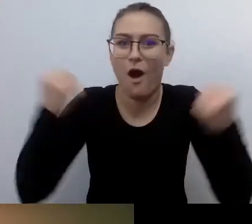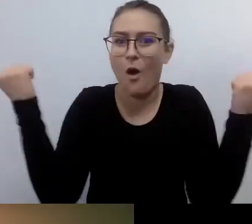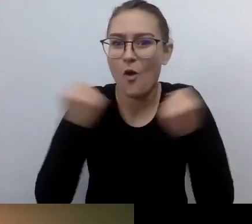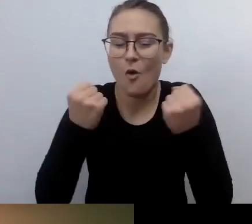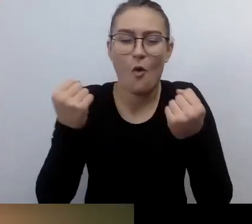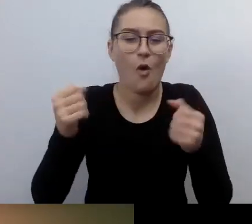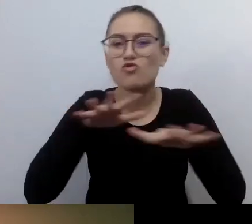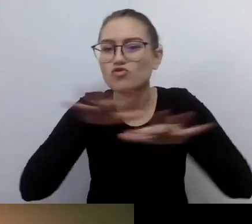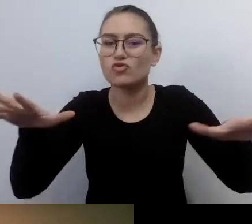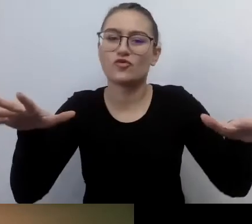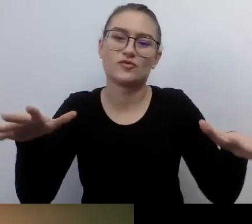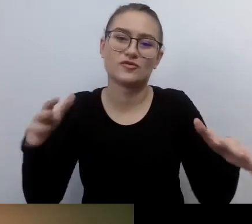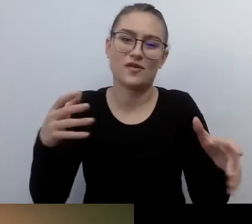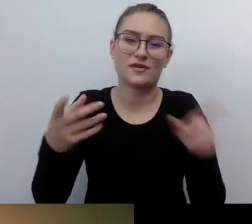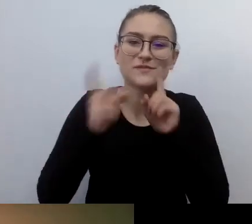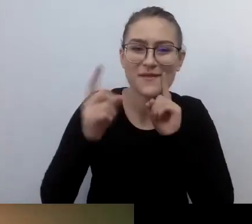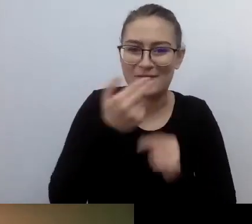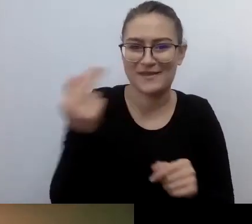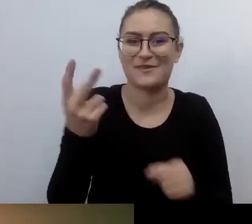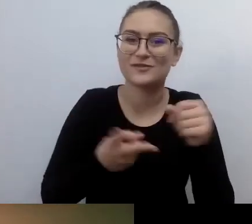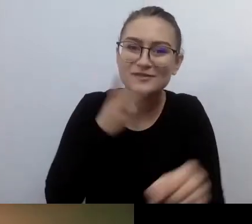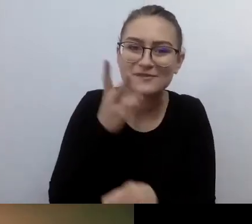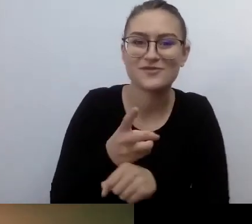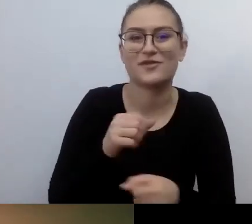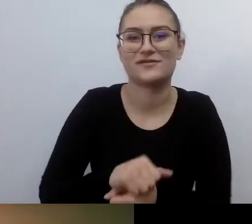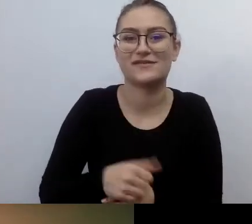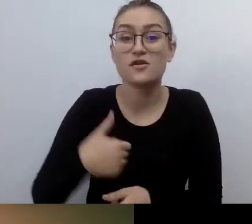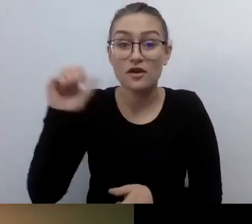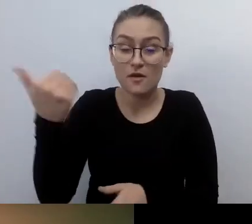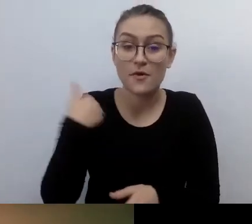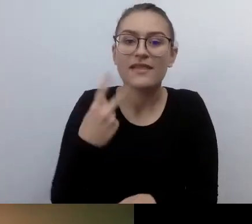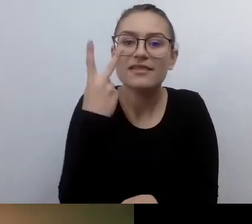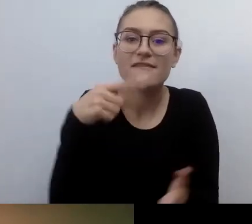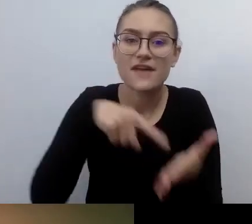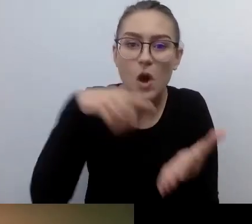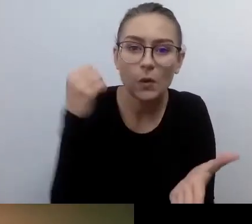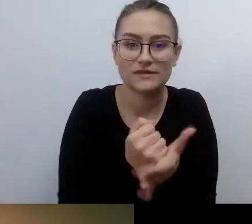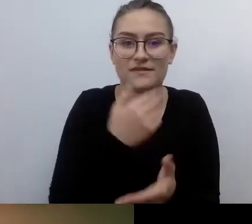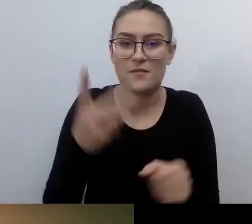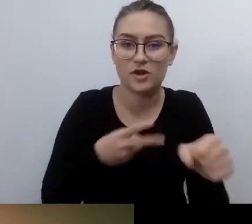A już ubiegły rok, kiedy zostały przyjęte dwie ustawy... Mało tego, zapisano w nich konkretne rozwiązania.